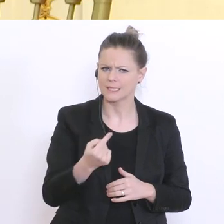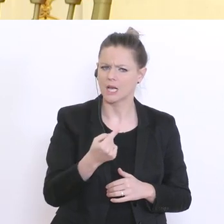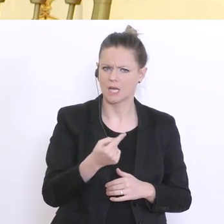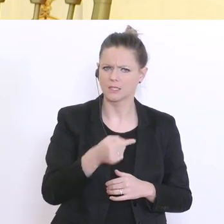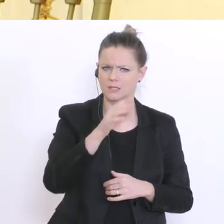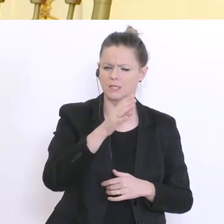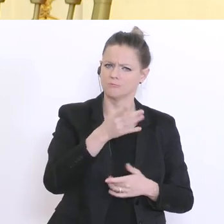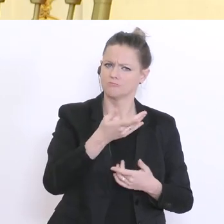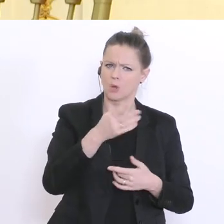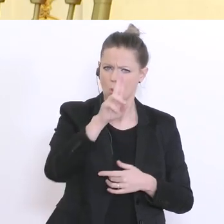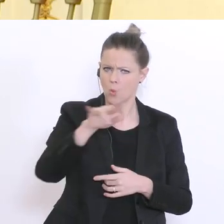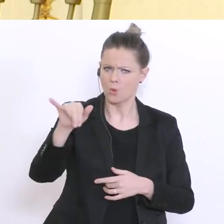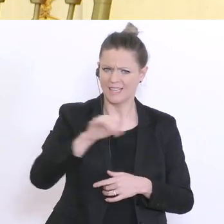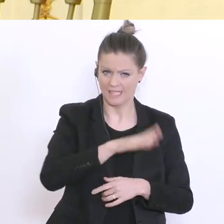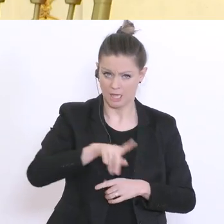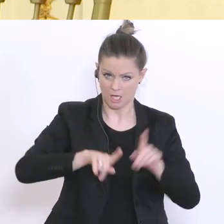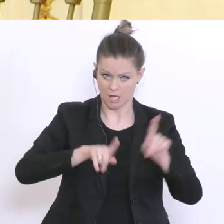auch bei der schrittweisen Eröffnung - kann man davon ausgehen, dass es in diesen beiden